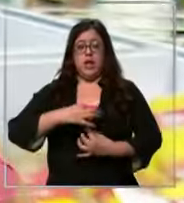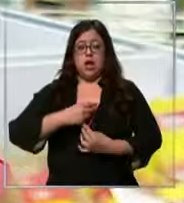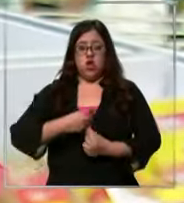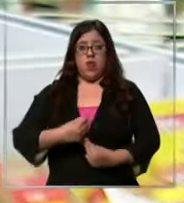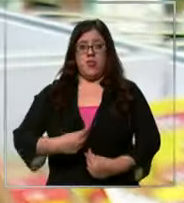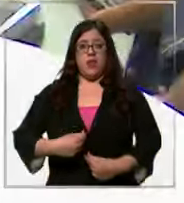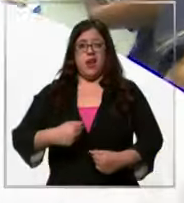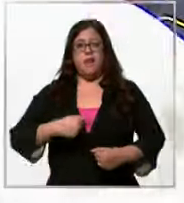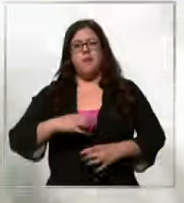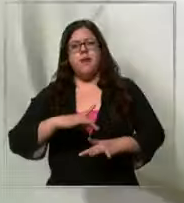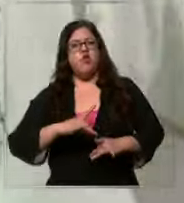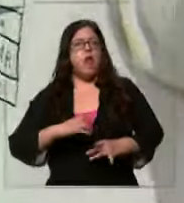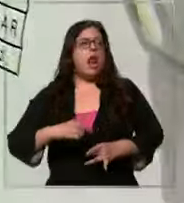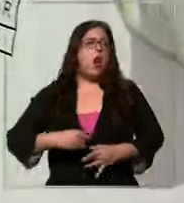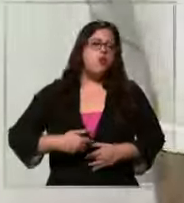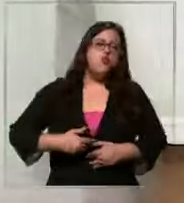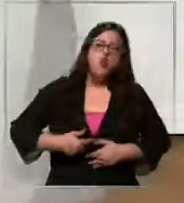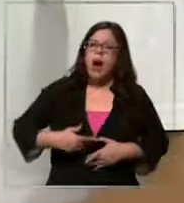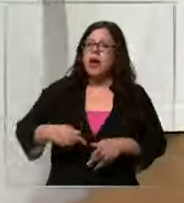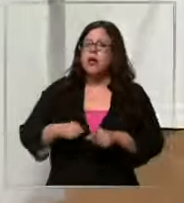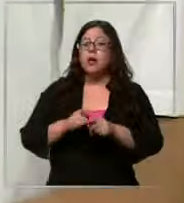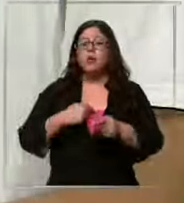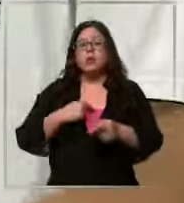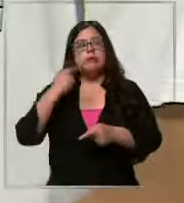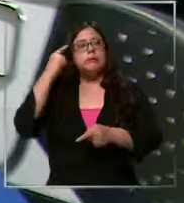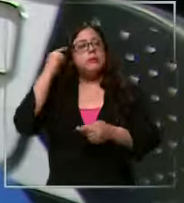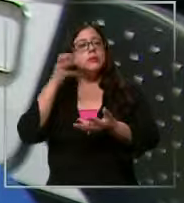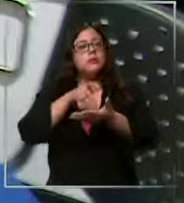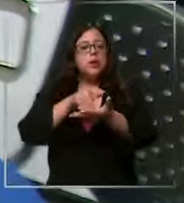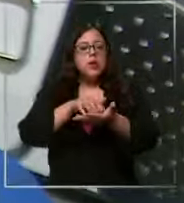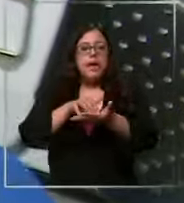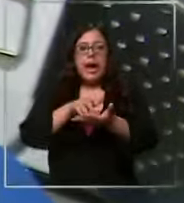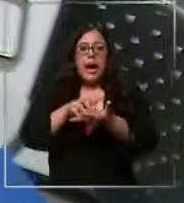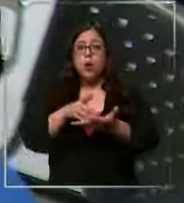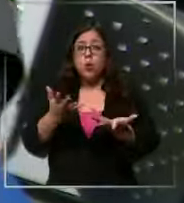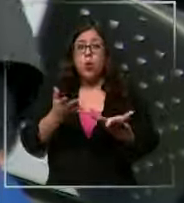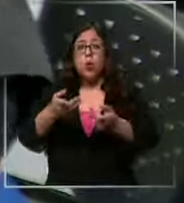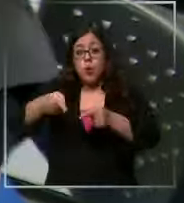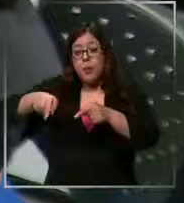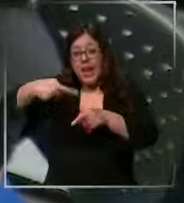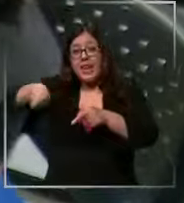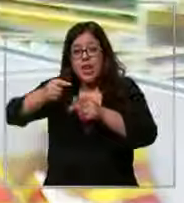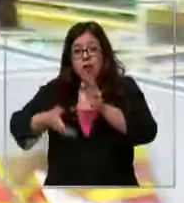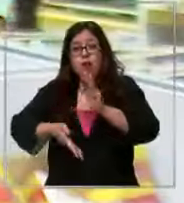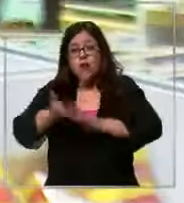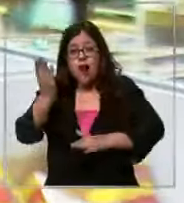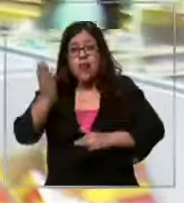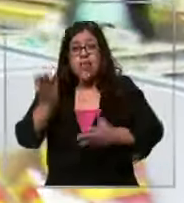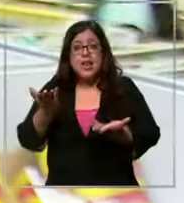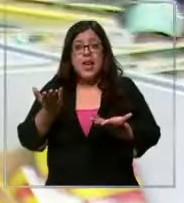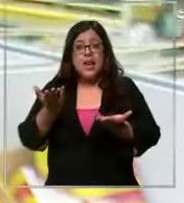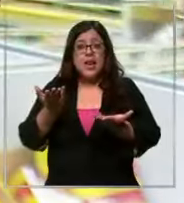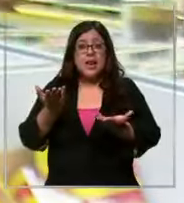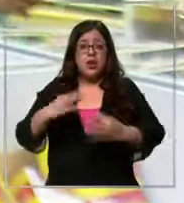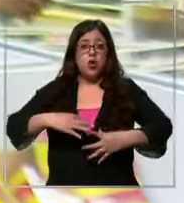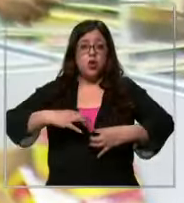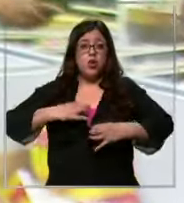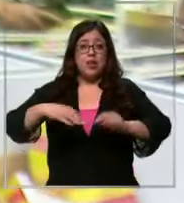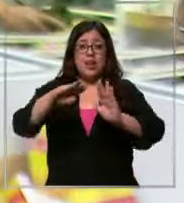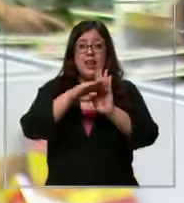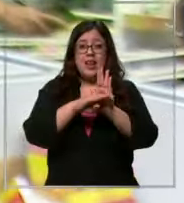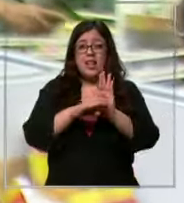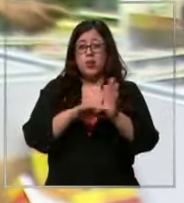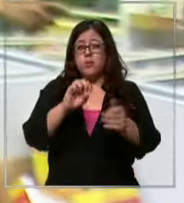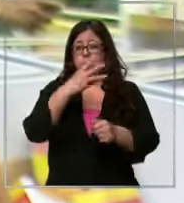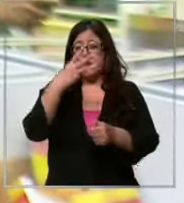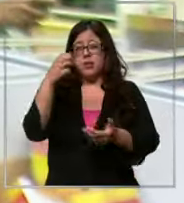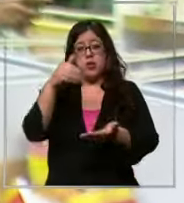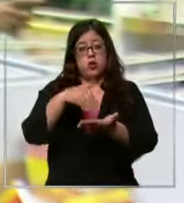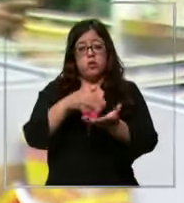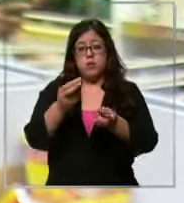guata así como sacar el cálculo digamos pero para que vayan al así completo uniforme lista 300 250